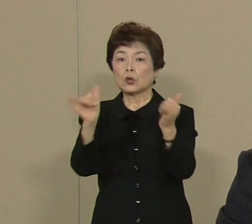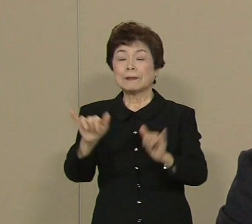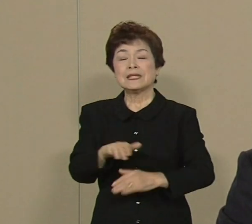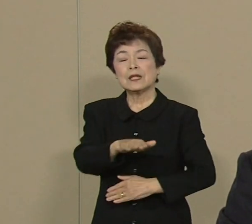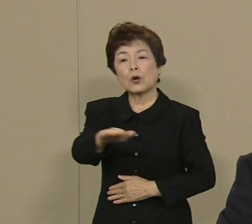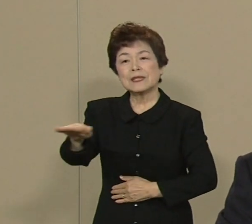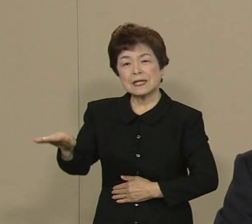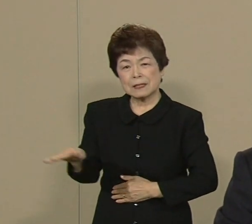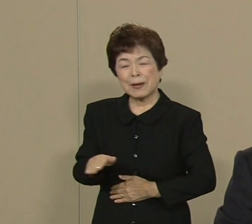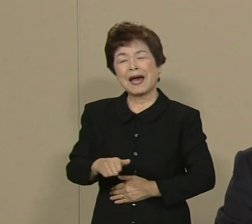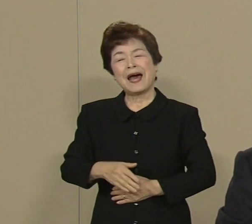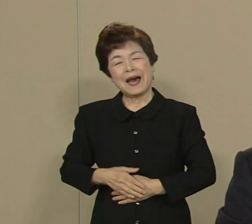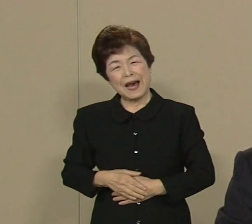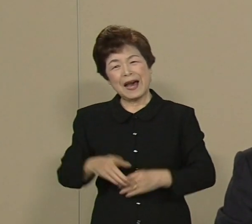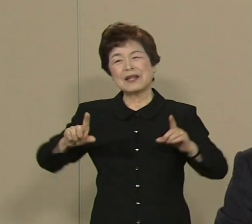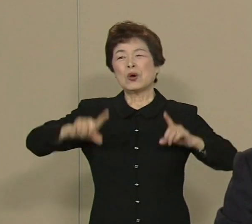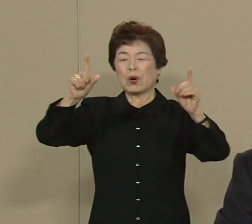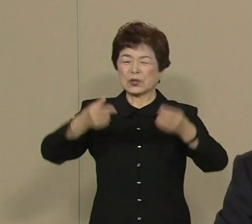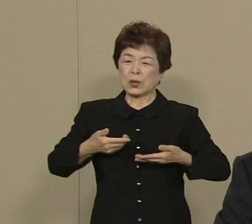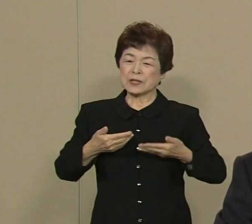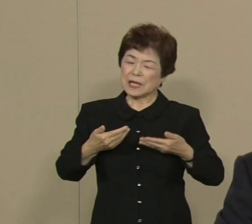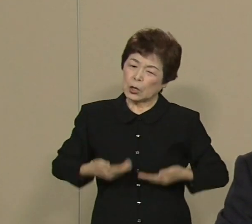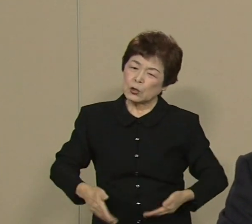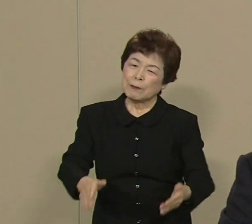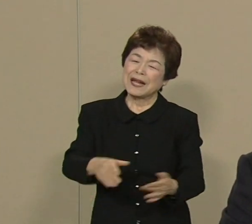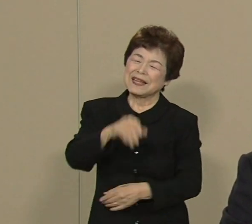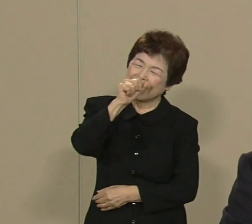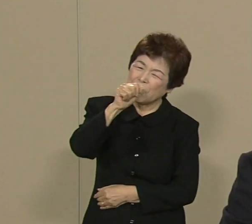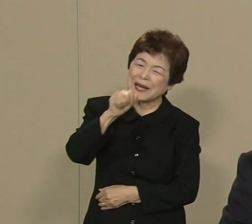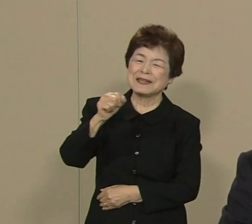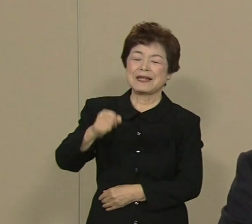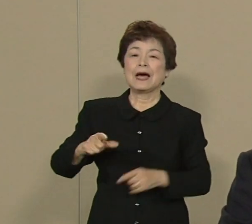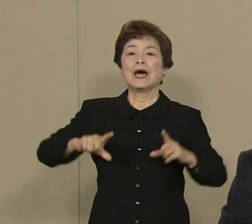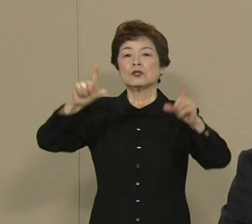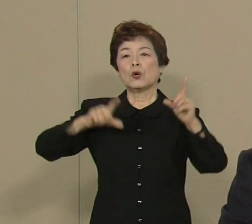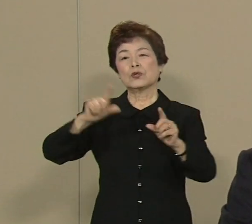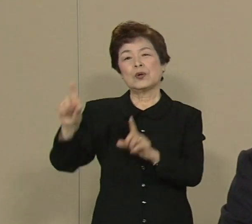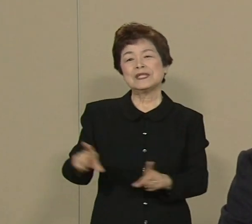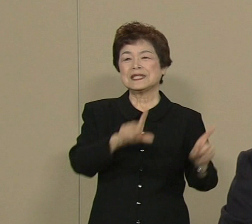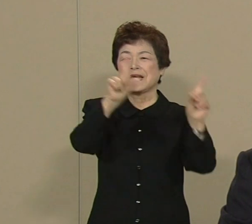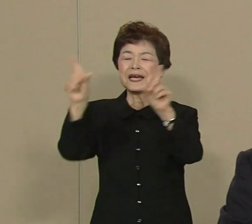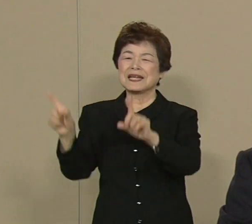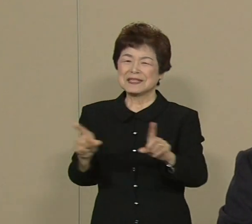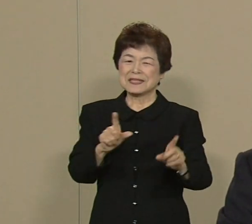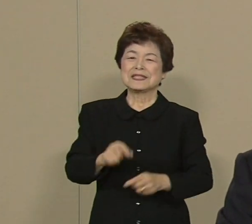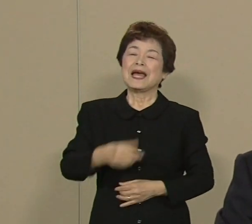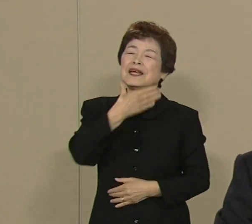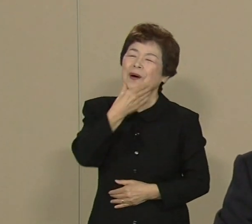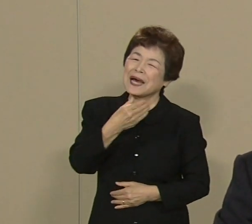｢ああ 東京に生まれてよかったな｣ ｢東京で生活してよかったな｣ そういうことができるような 世界一の都市